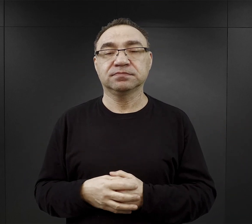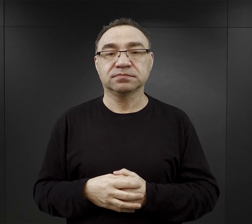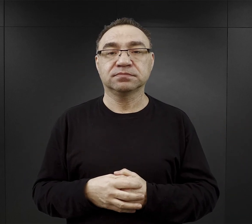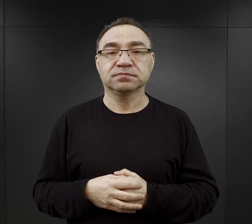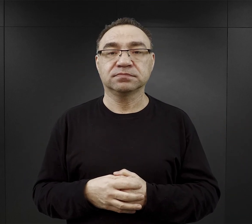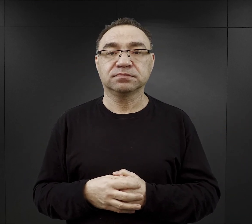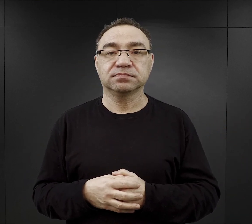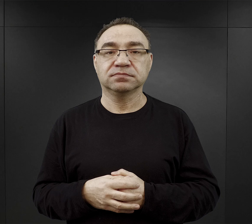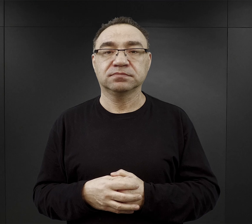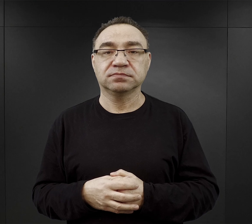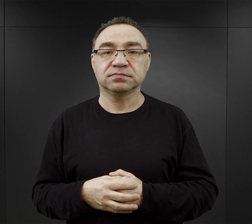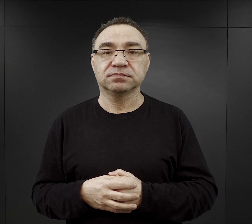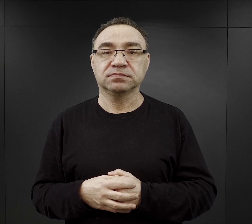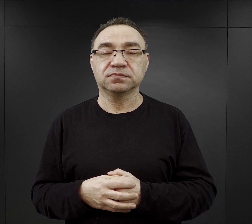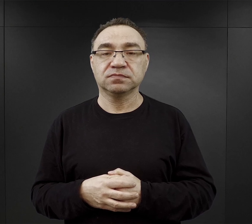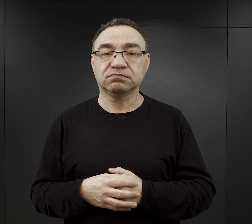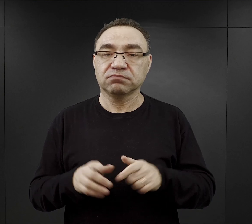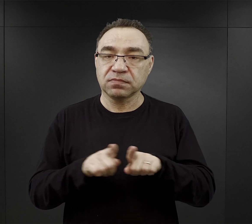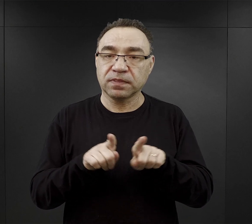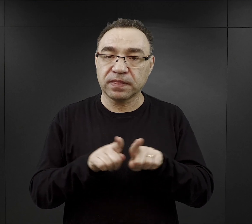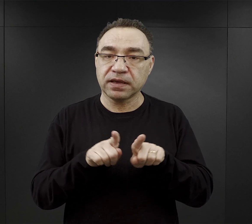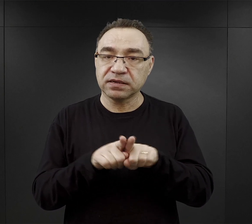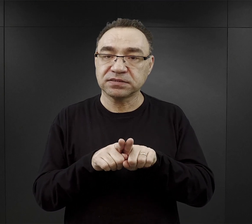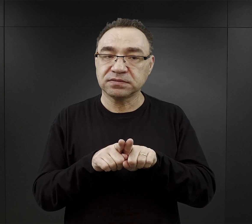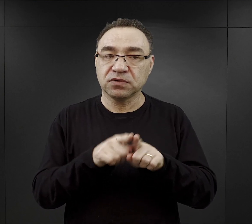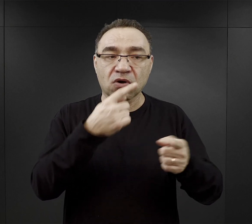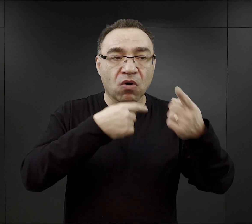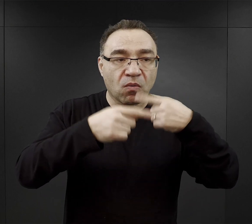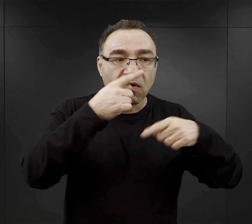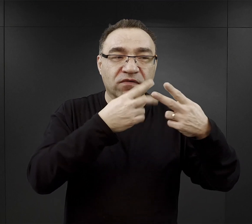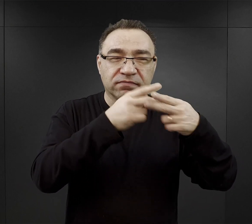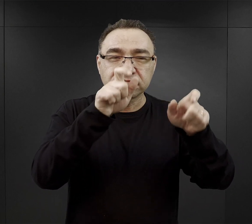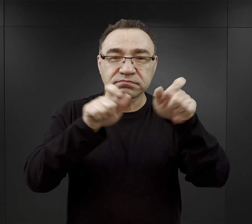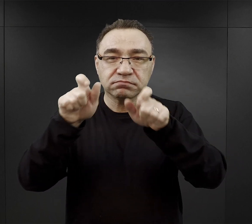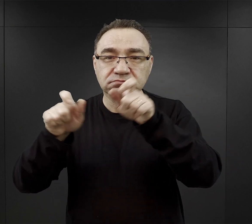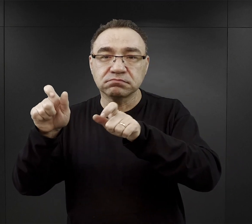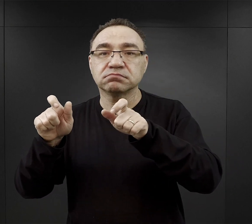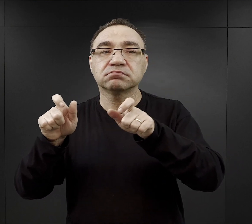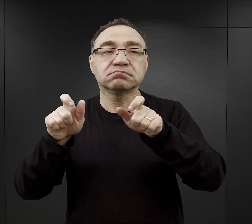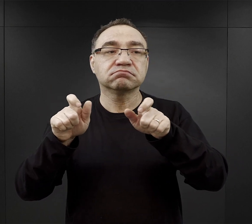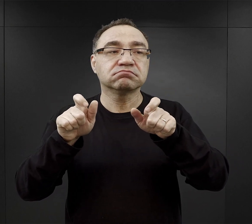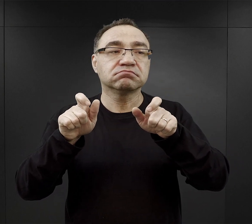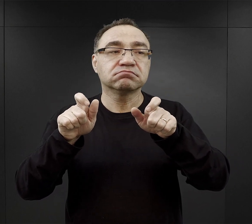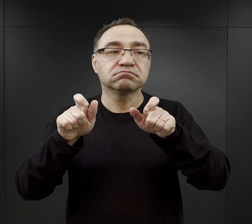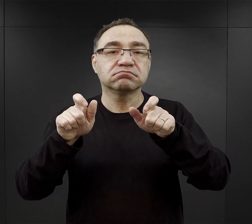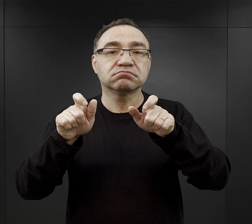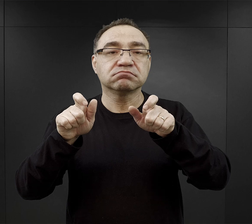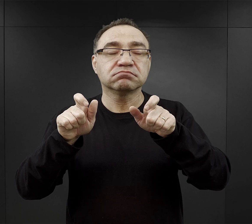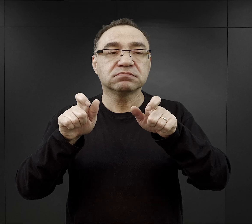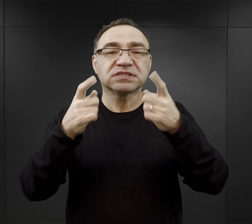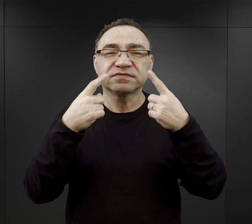No i też tak jak mówiłem wcześniej z relacji więźniów wynika, że po prostu podkreślają,